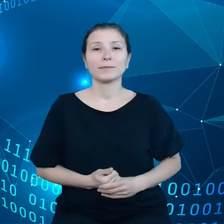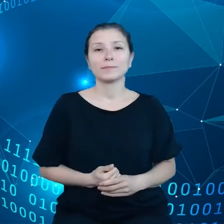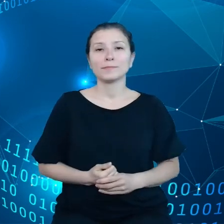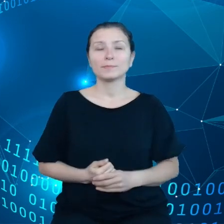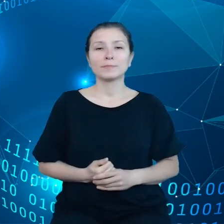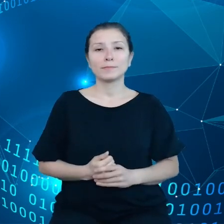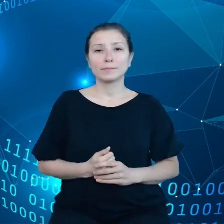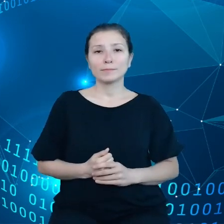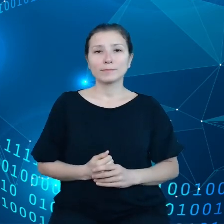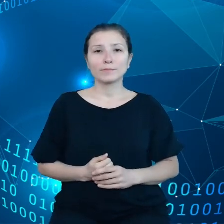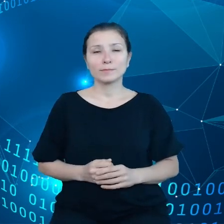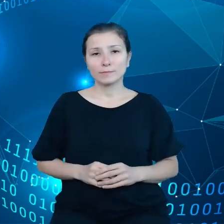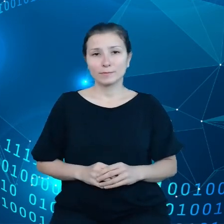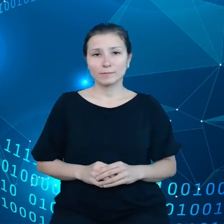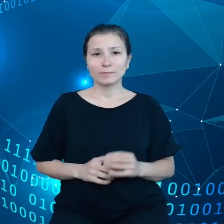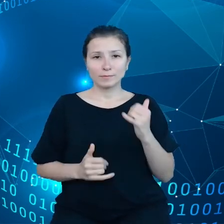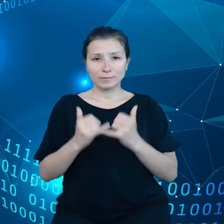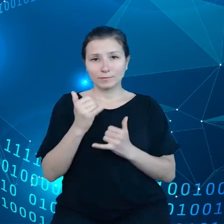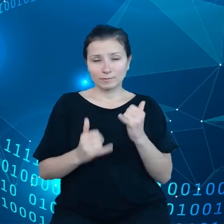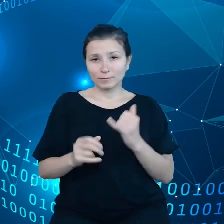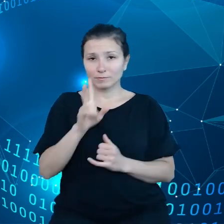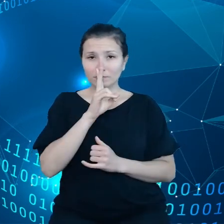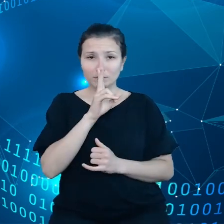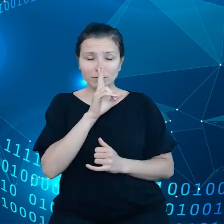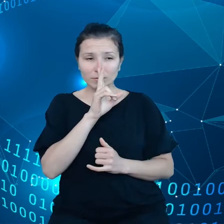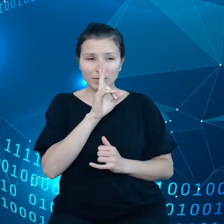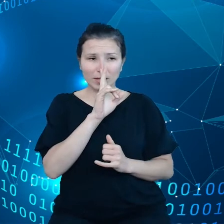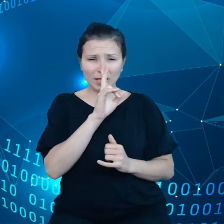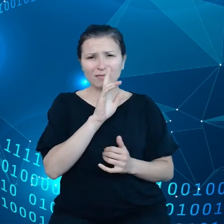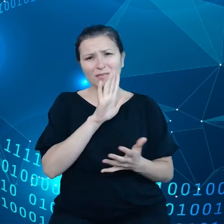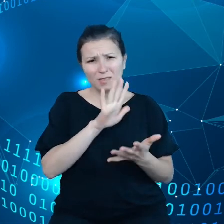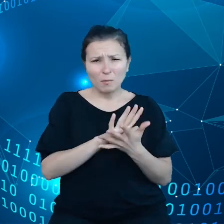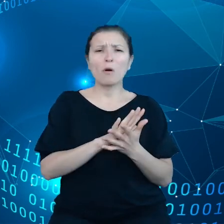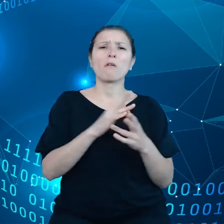Jeśli zerkniemy na standardowe umowy na przykład Amazona.